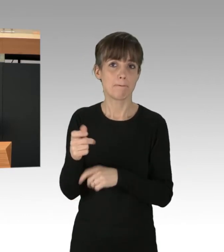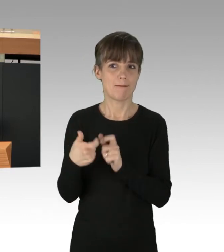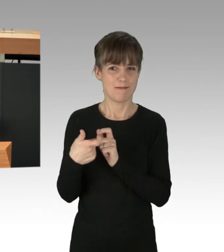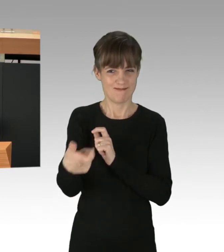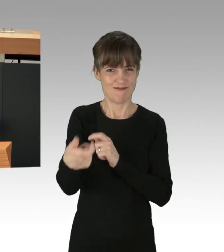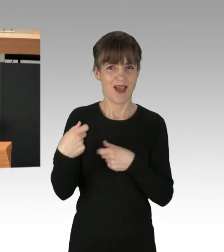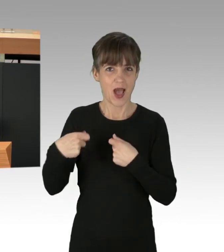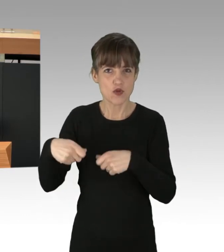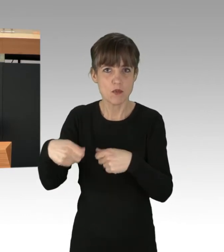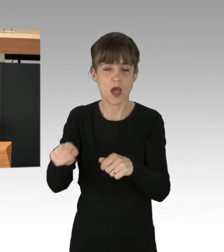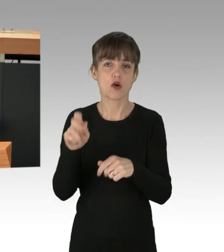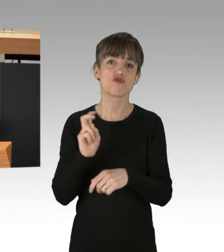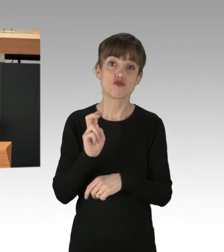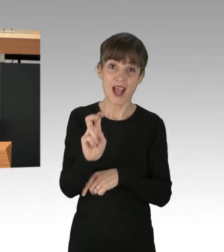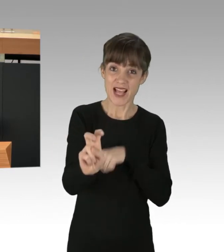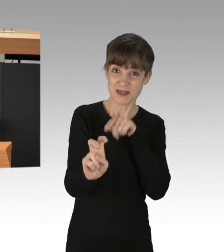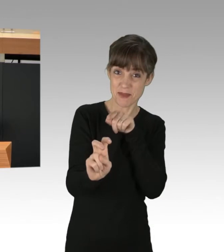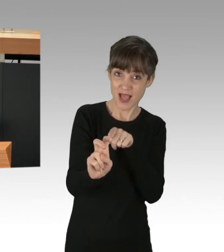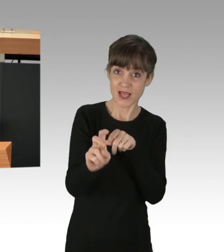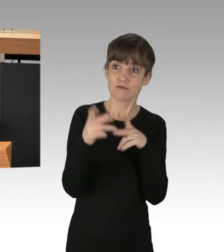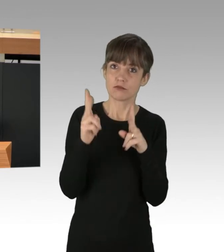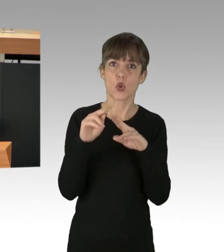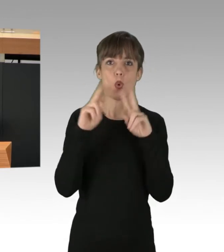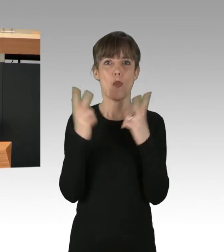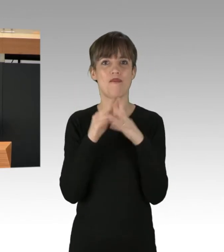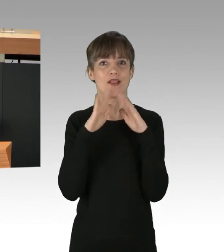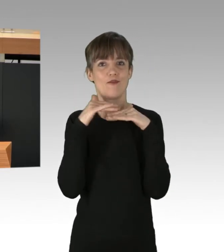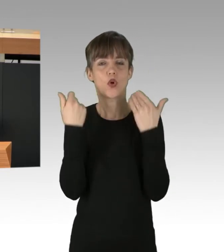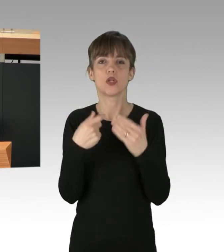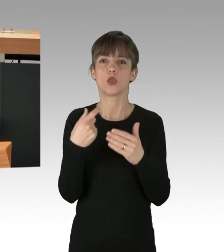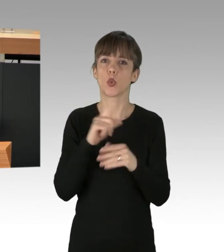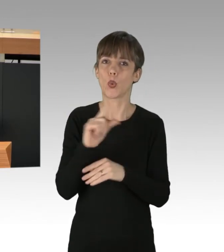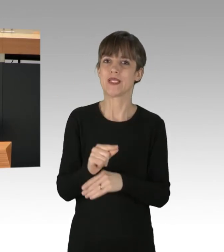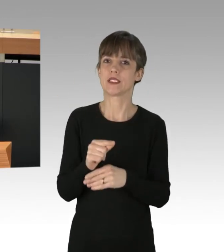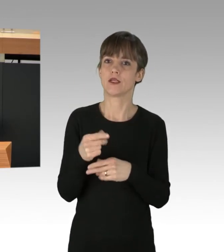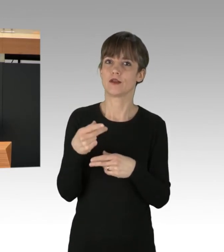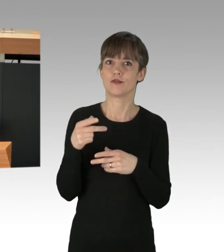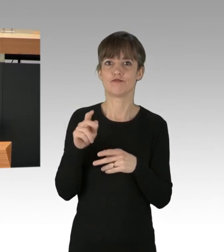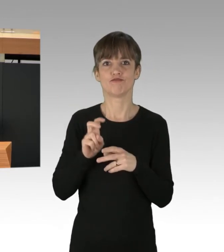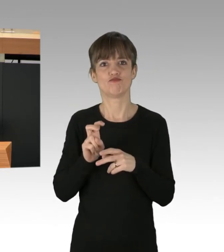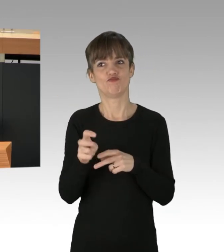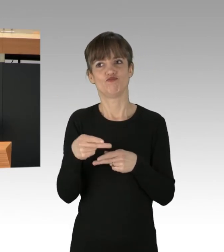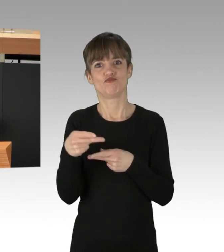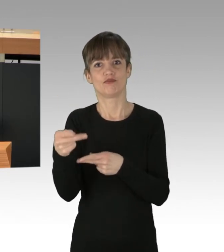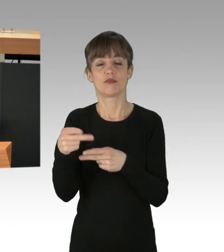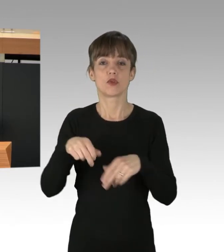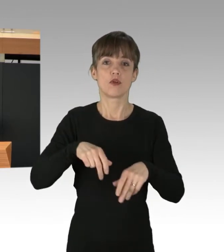Straßenbahnen ermöglichen einen umweltfreundlichen und kostengünstigen Transport, Fuß- und Rad-Infrastruktur müssen verbessert werden.